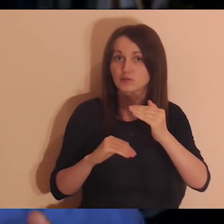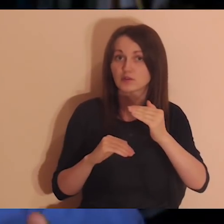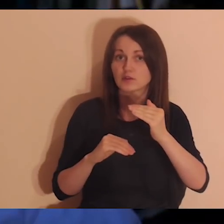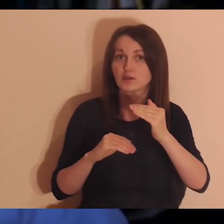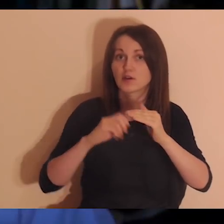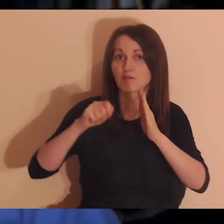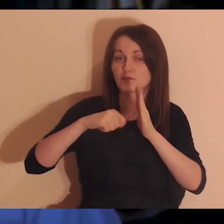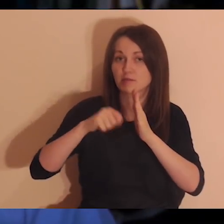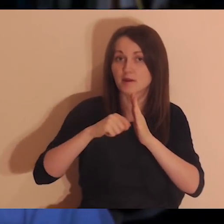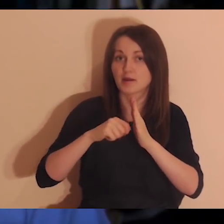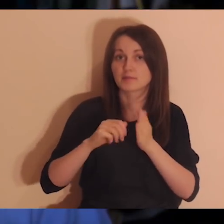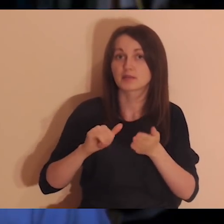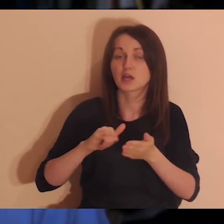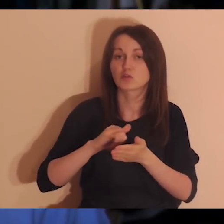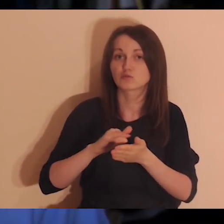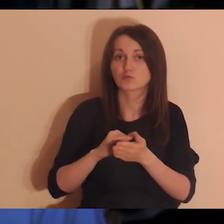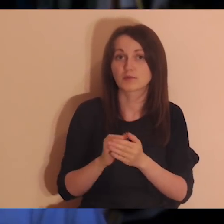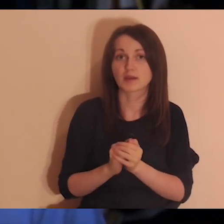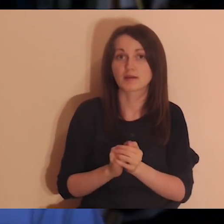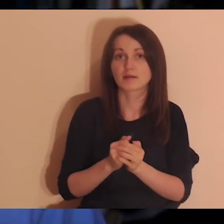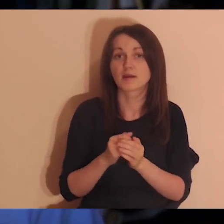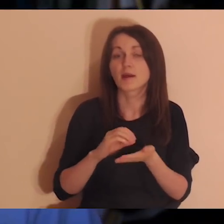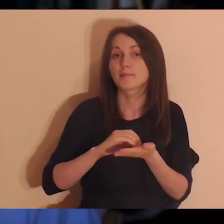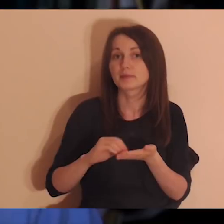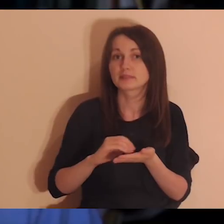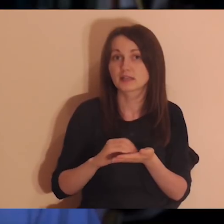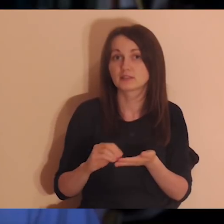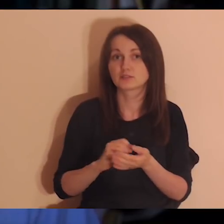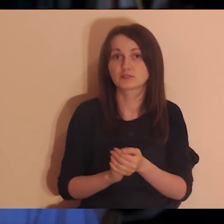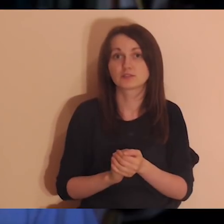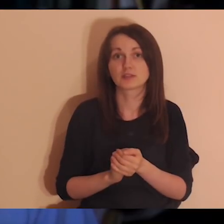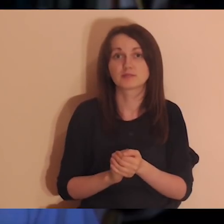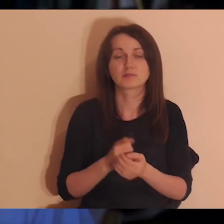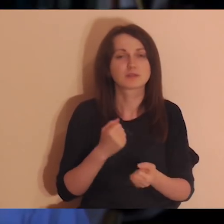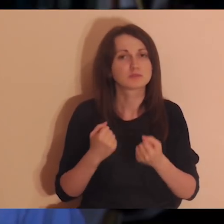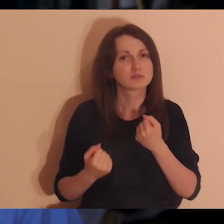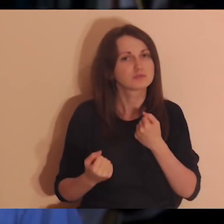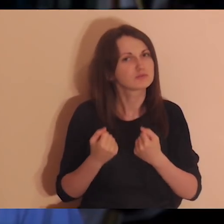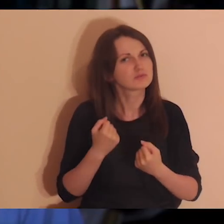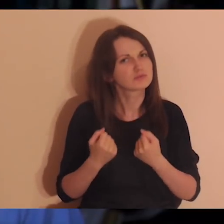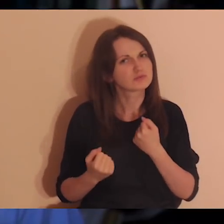że mają trudne doświadczenia z relacjami, że są na przykład takie relacje, które wywołały duże rany w nas.